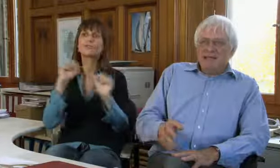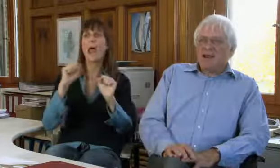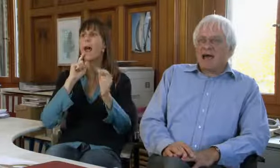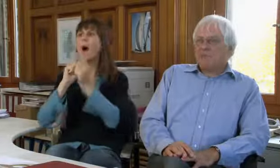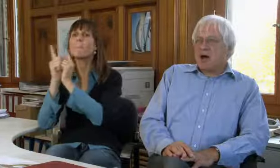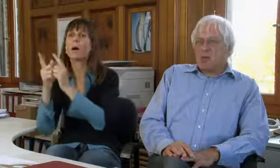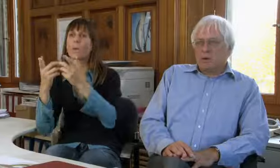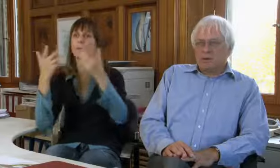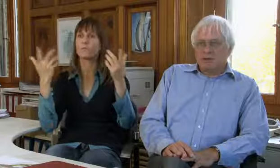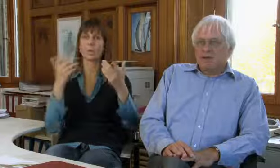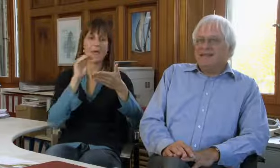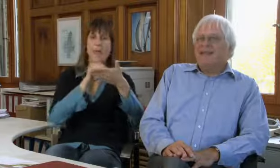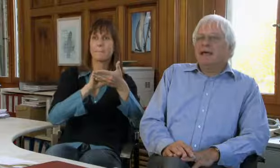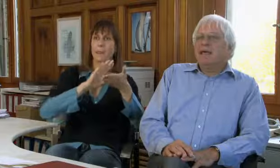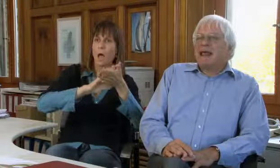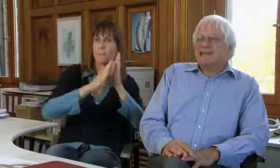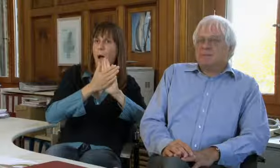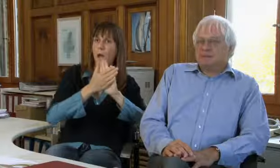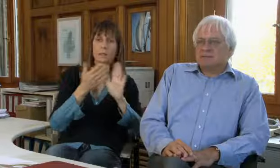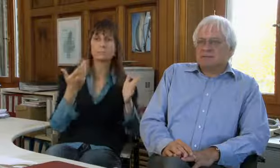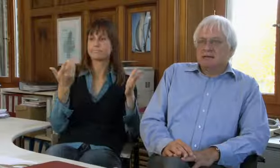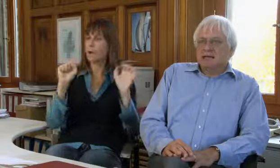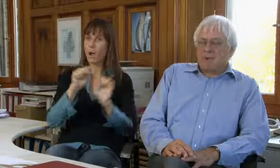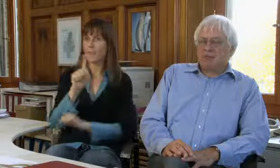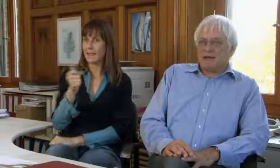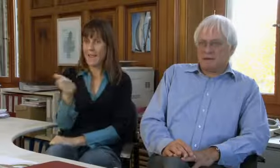für Abmachungen, für Terminvereinbarungen